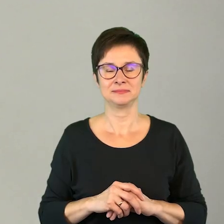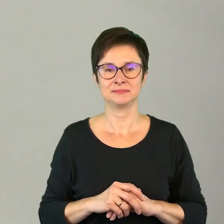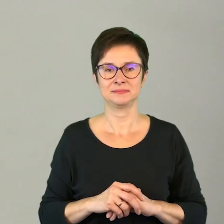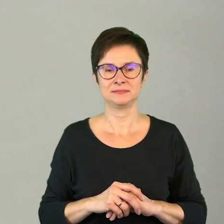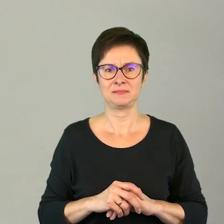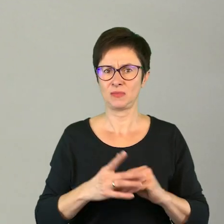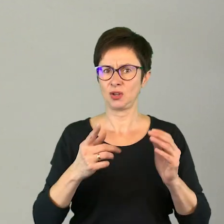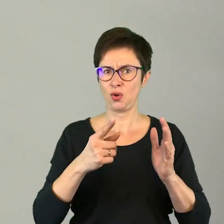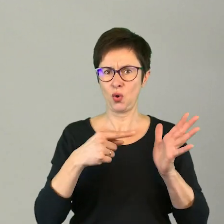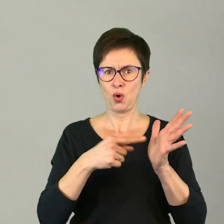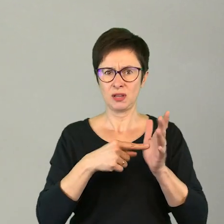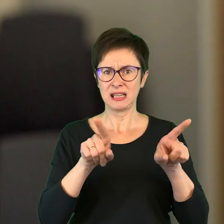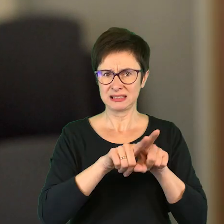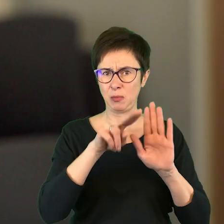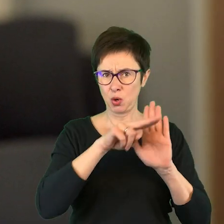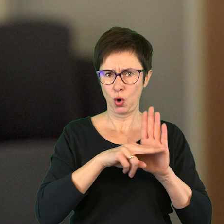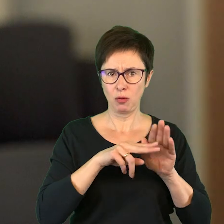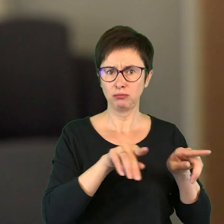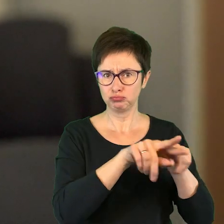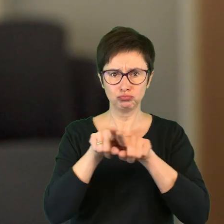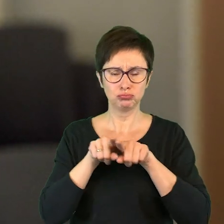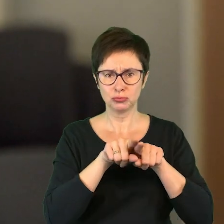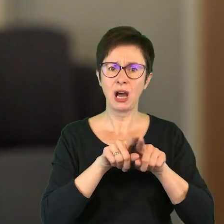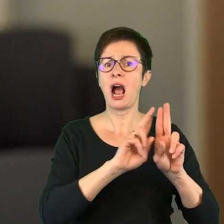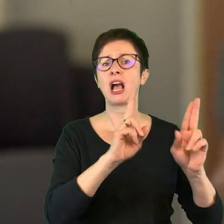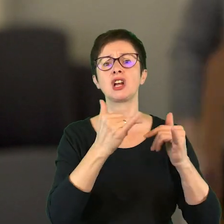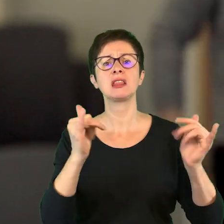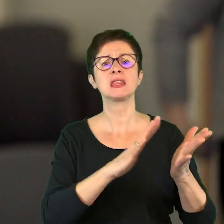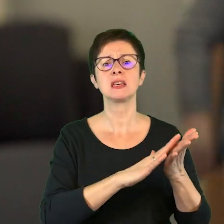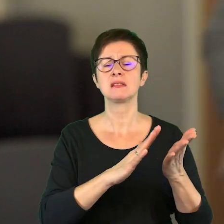Czy to jest ten sam rytm dla wszystkich, czy każda z nich ma inny rytm.